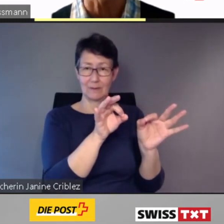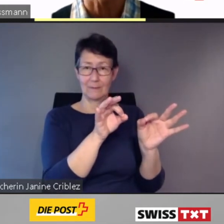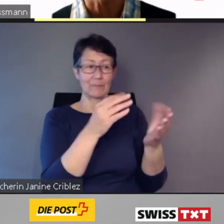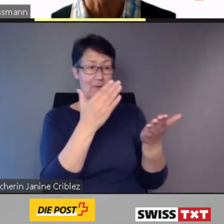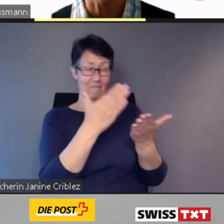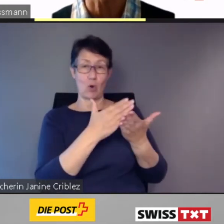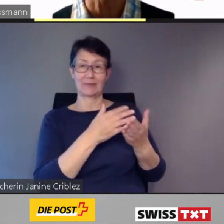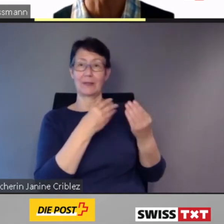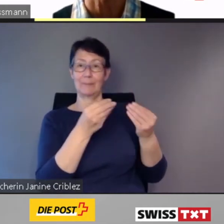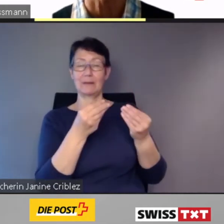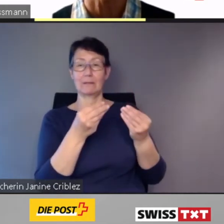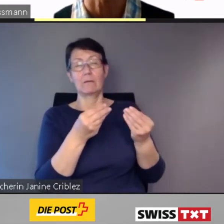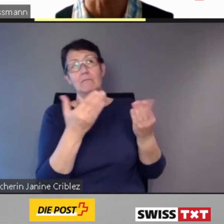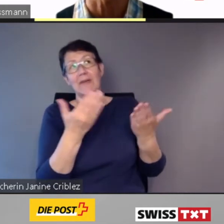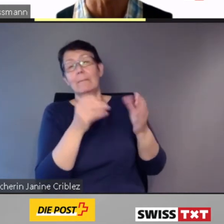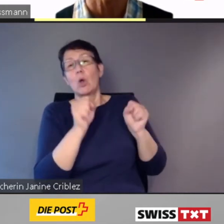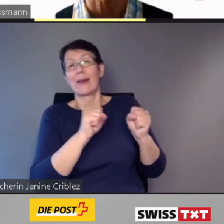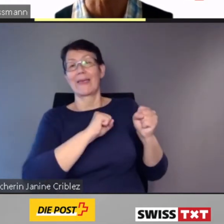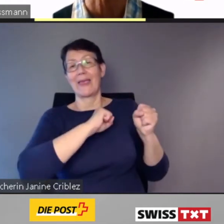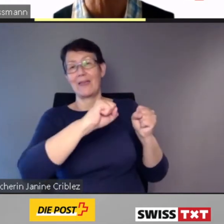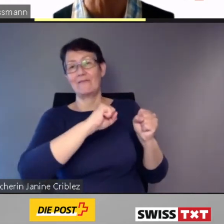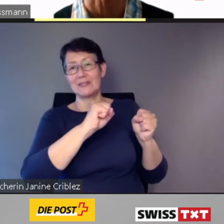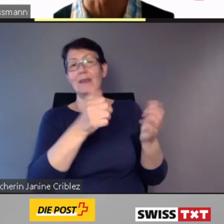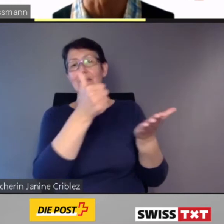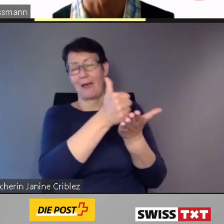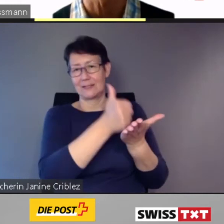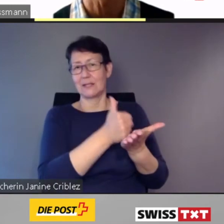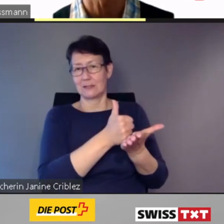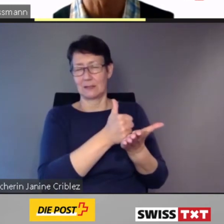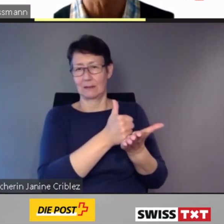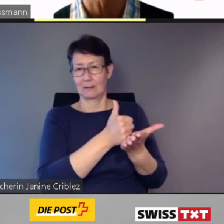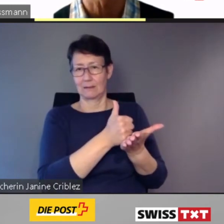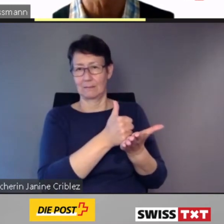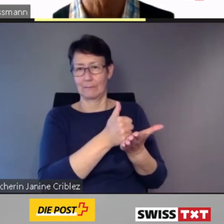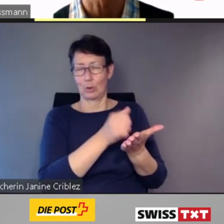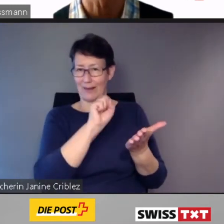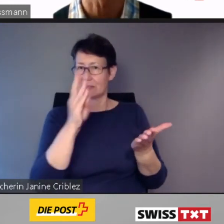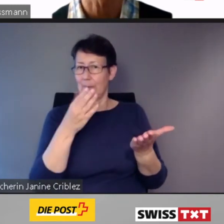Wie auch immer.